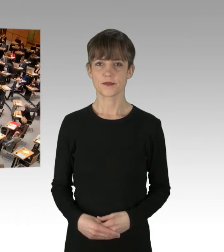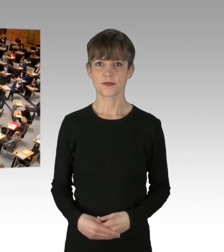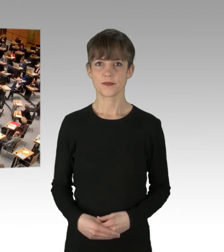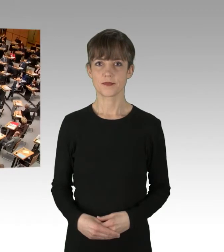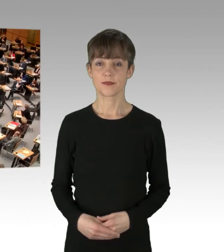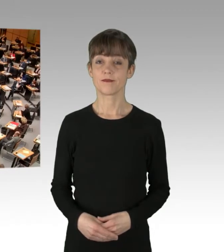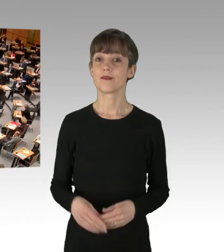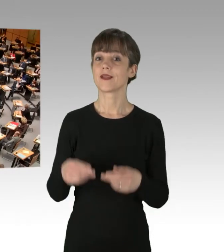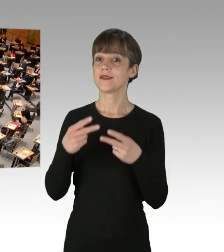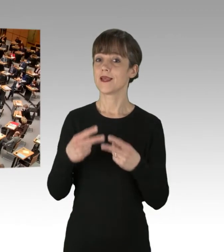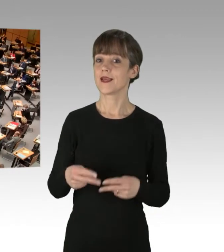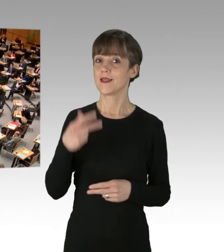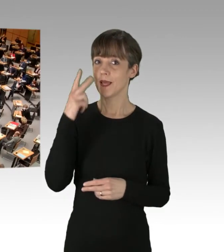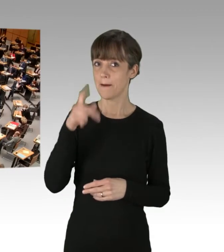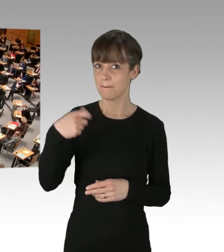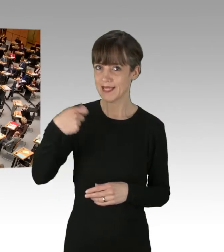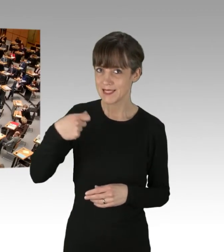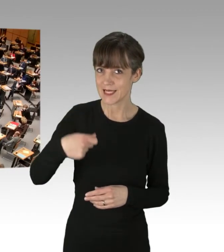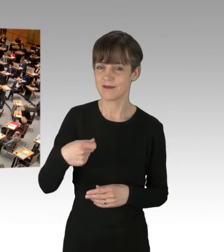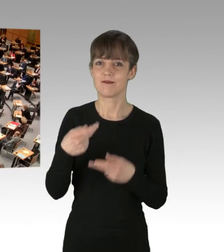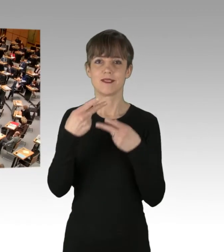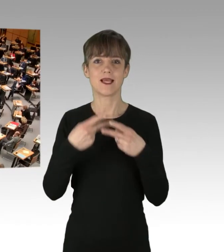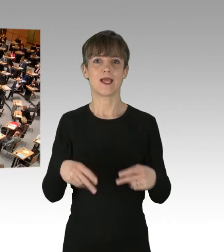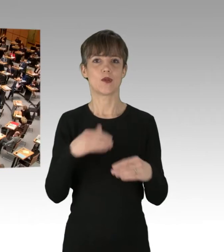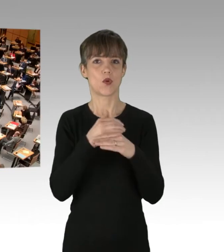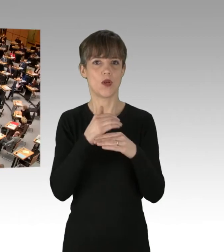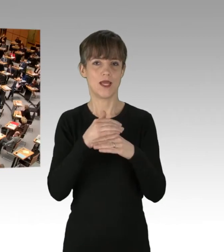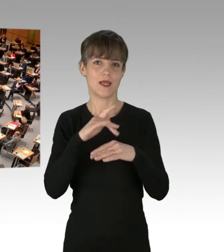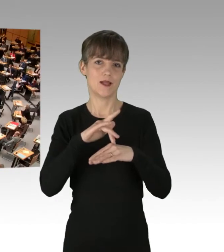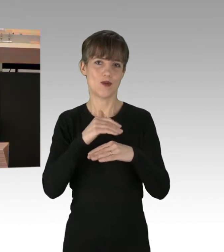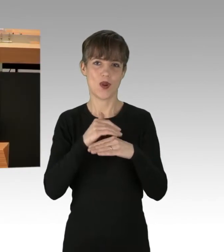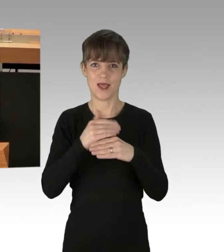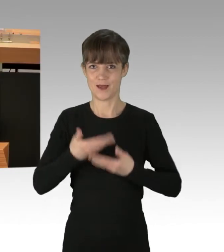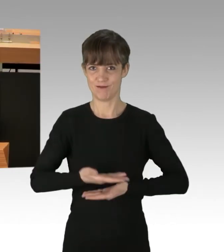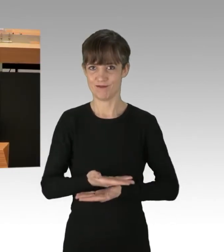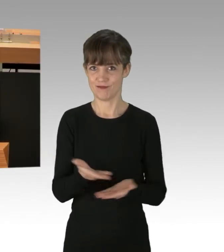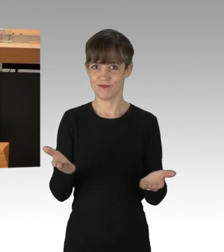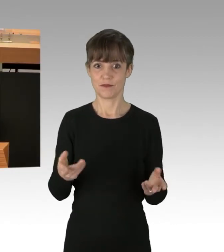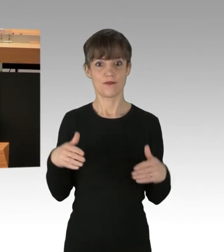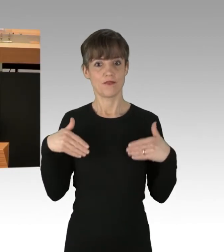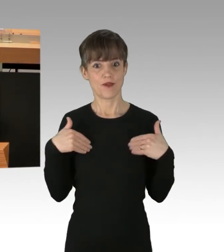(Rednerwechsel) Sehr geehrter Herr Präsident, sehr geehrte Kolleginnen und Kollegen, ich freue mich, dass Sie alle pünktlich